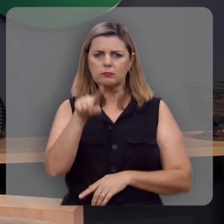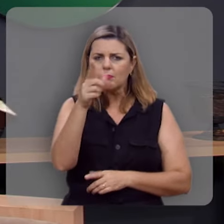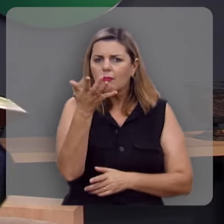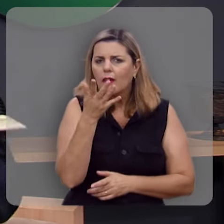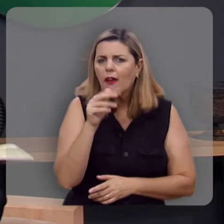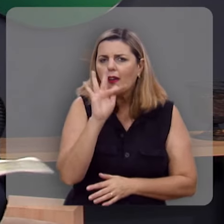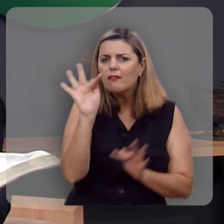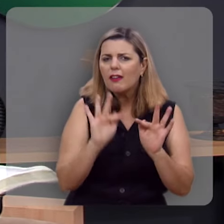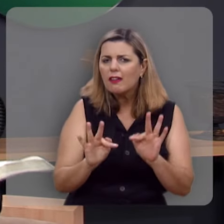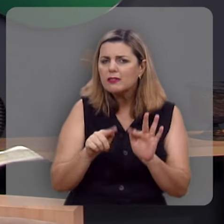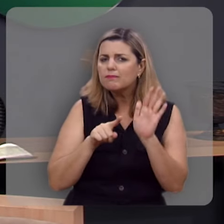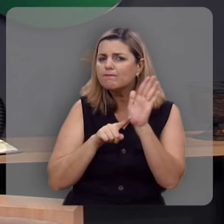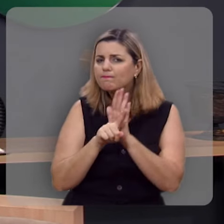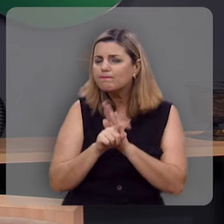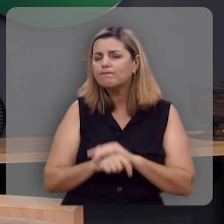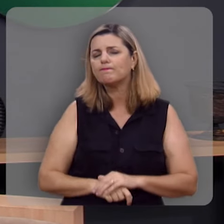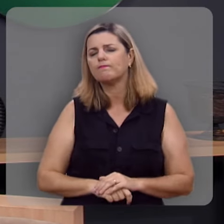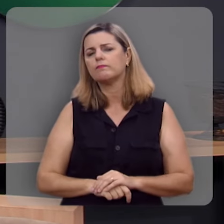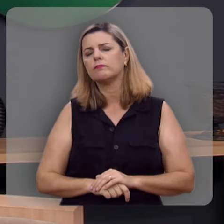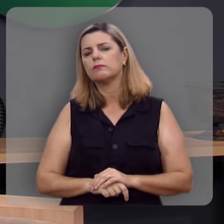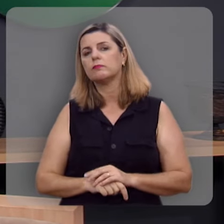Você quer ser feliz?